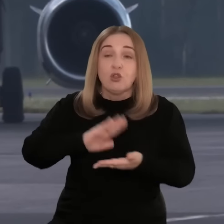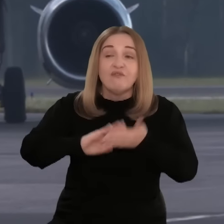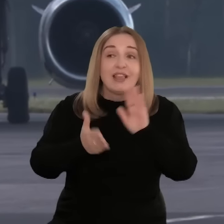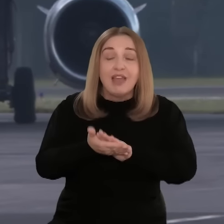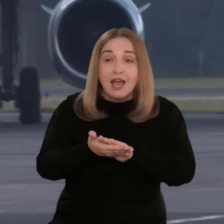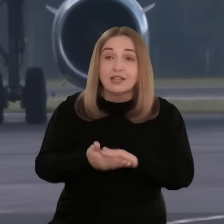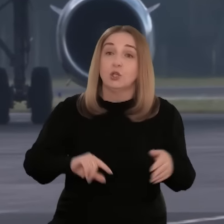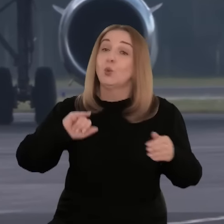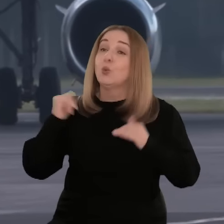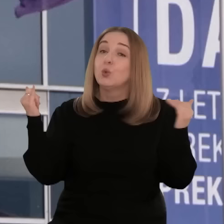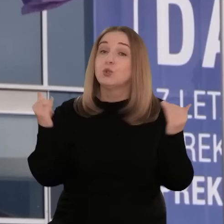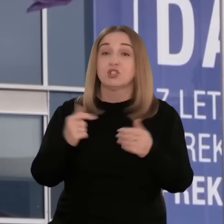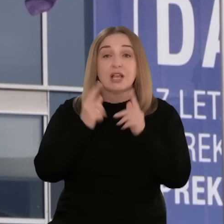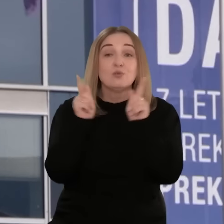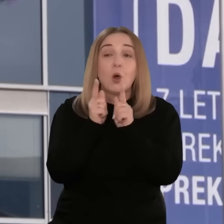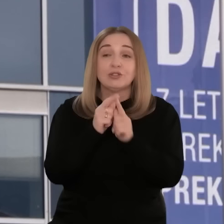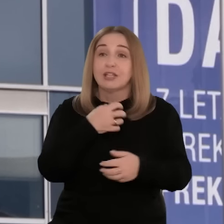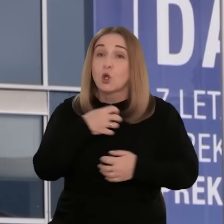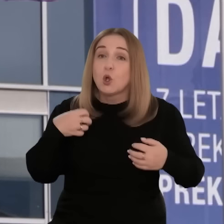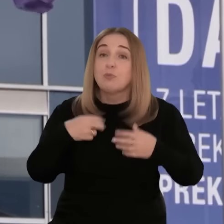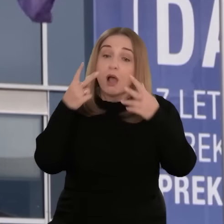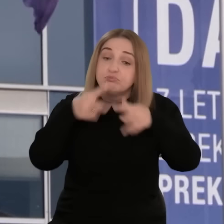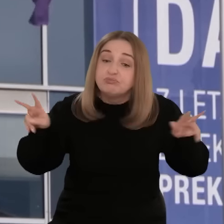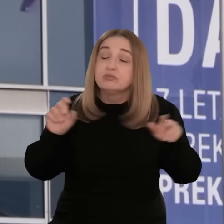udziału w międzynarodowych targach, misjach gospodarczych,